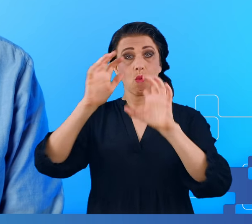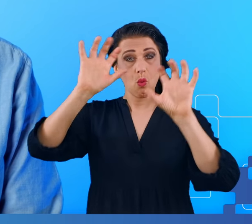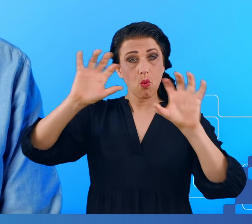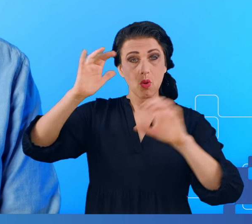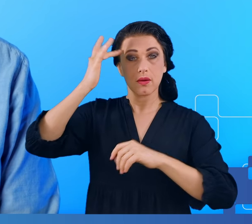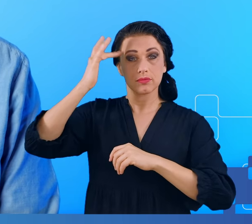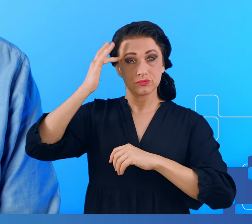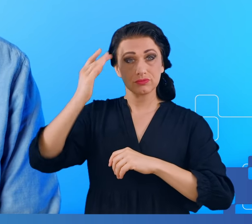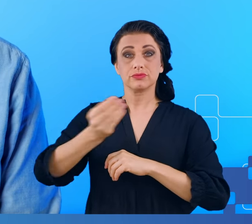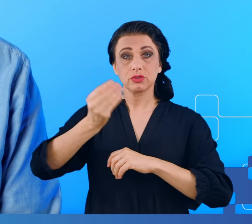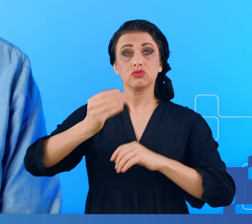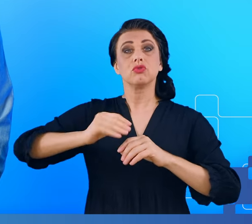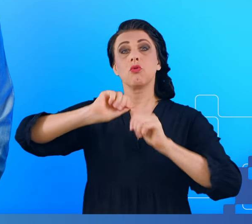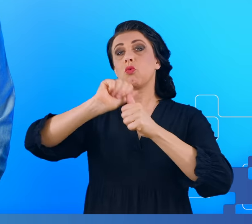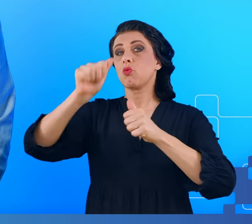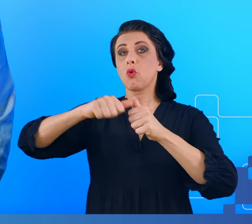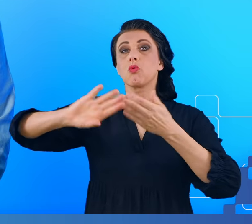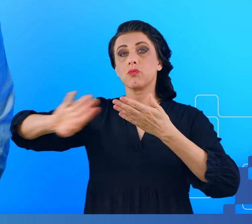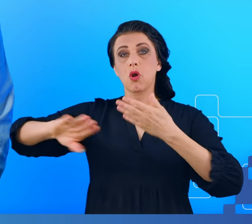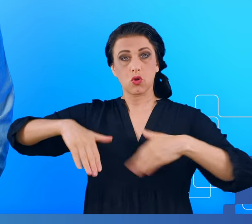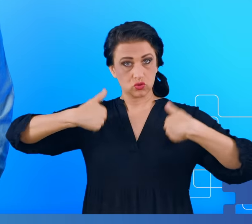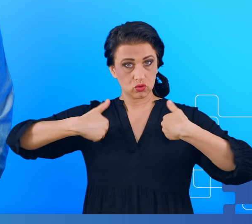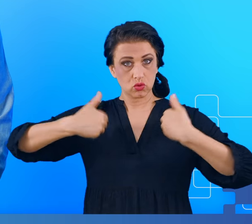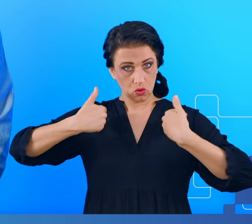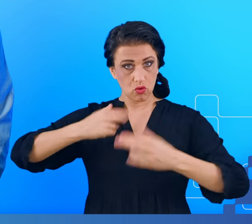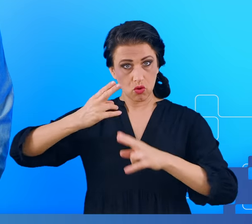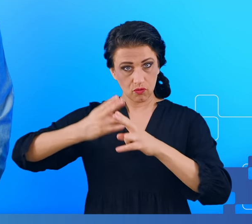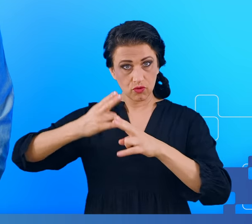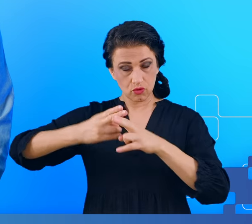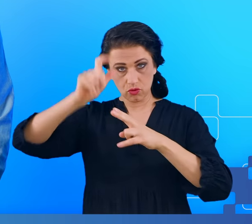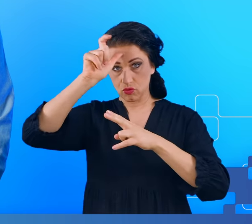rok po wyzdrowieniu z COVID-a mogliśmy obserwować u siebie